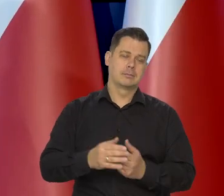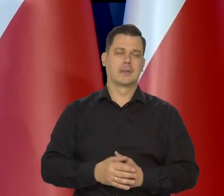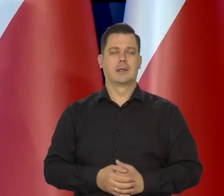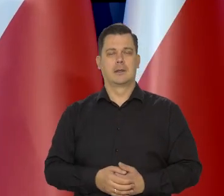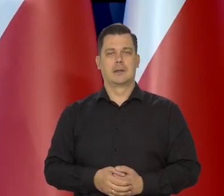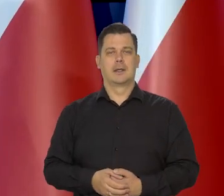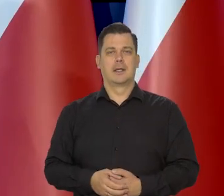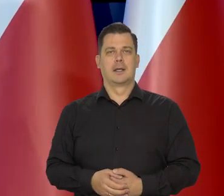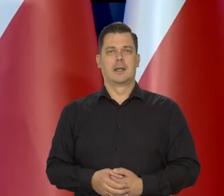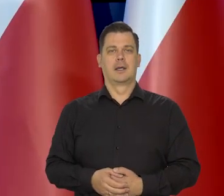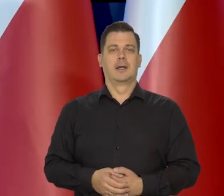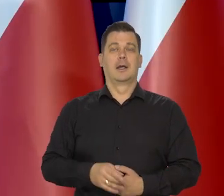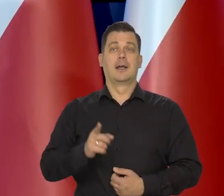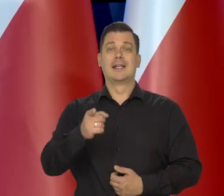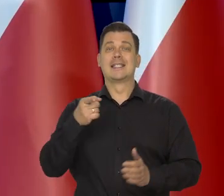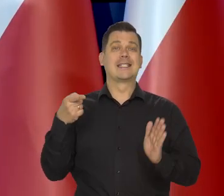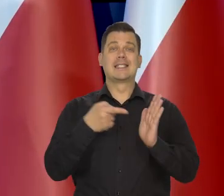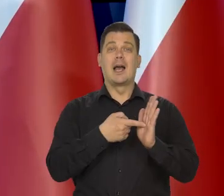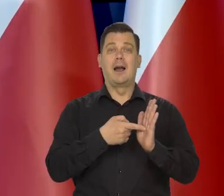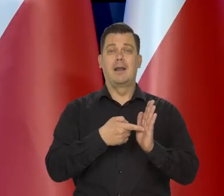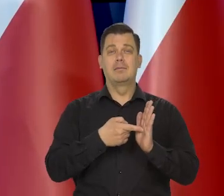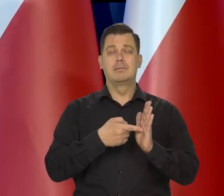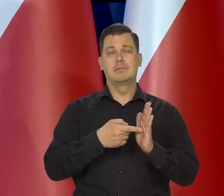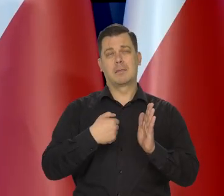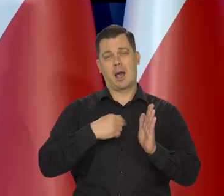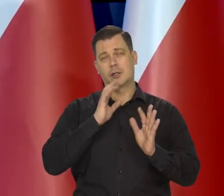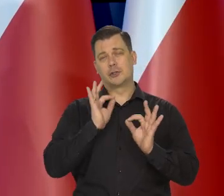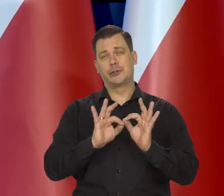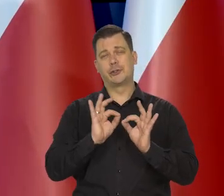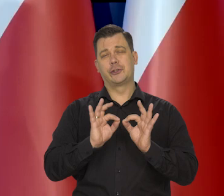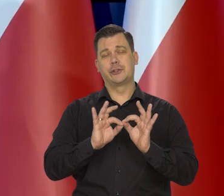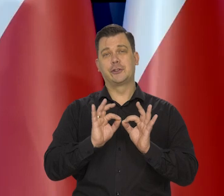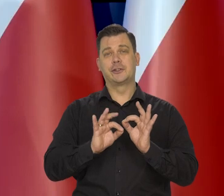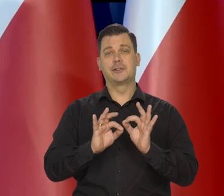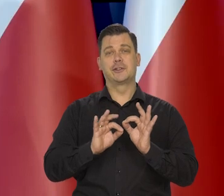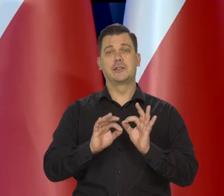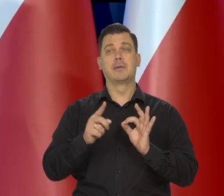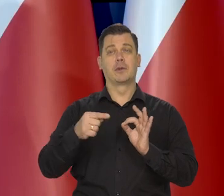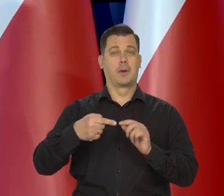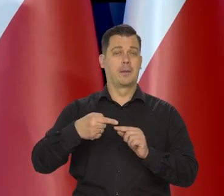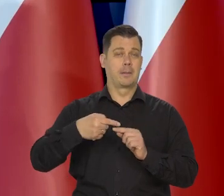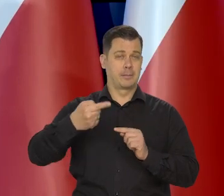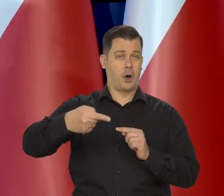Docelowo przewidujemy nasze kolejne projekty,